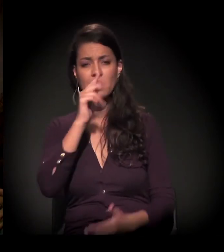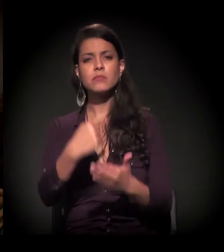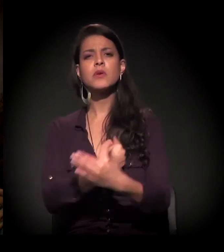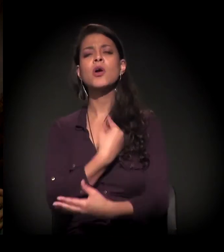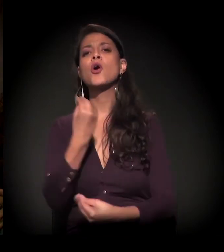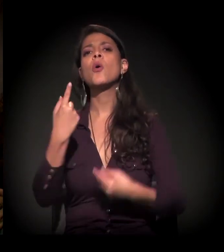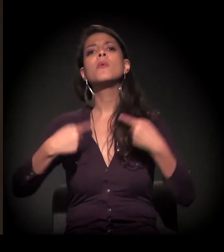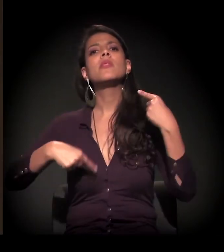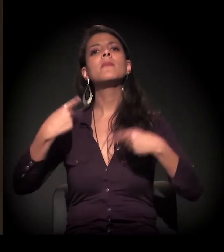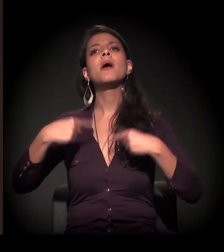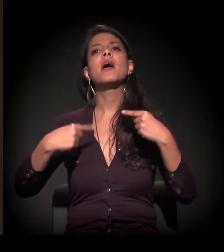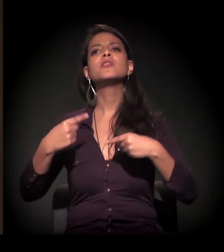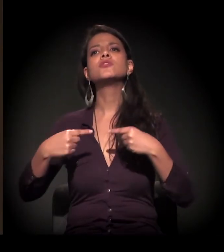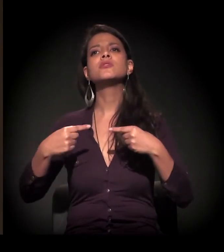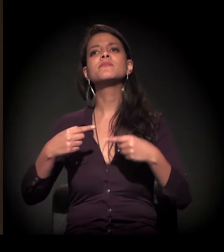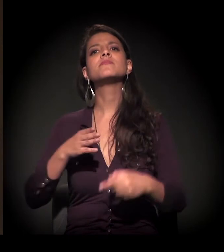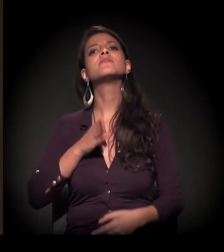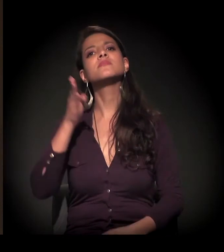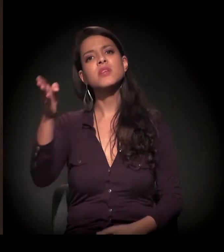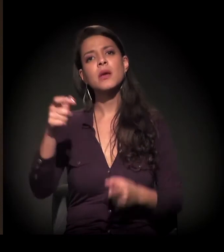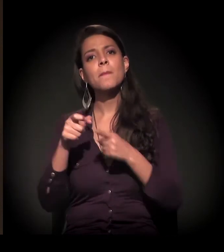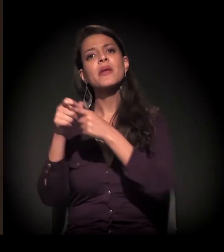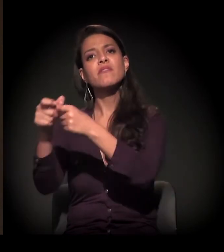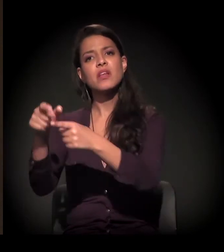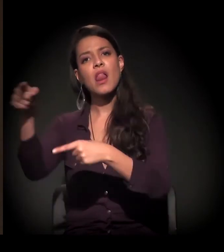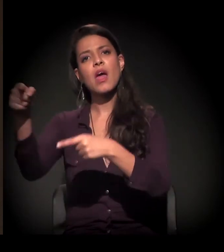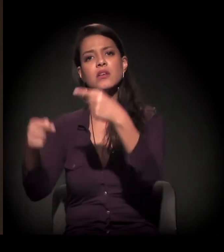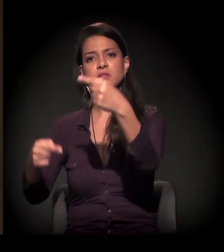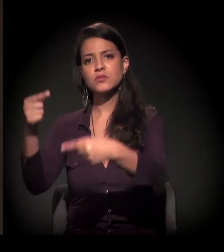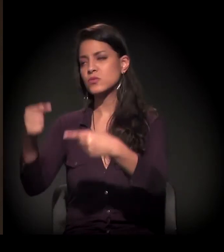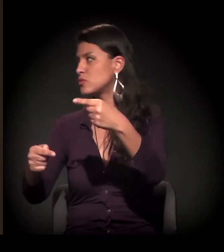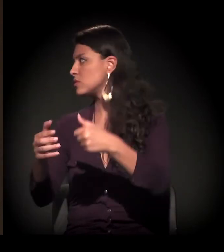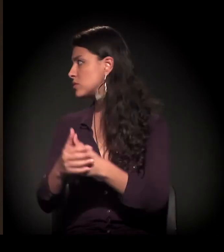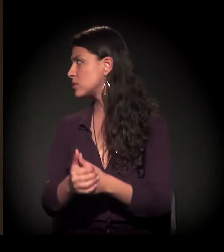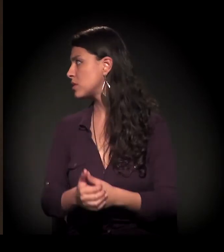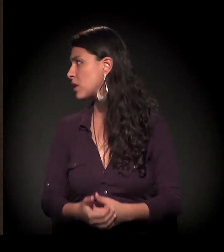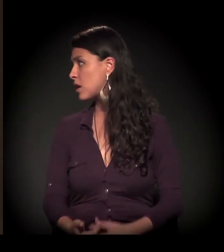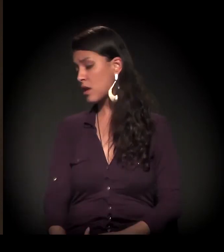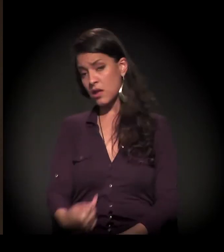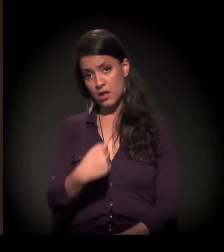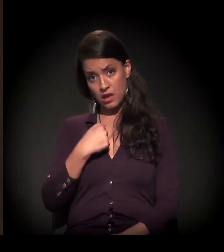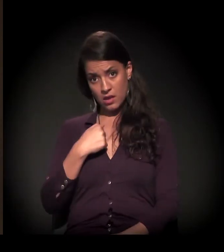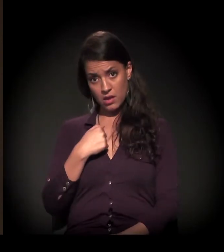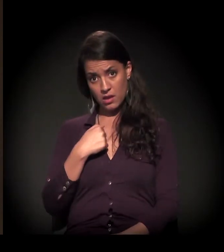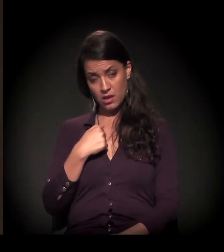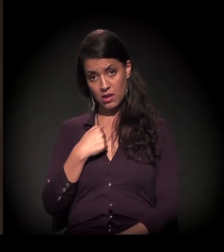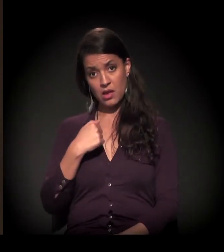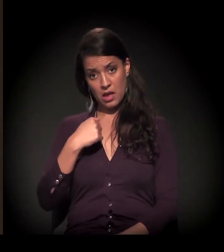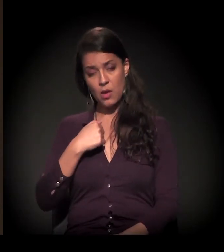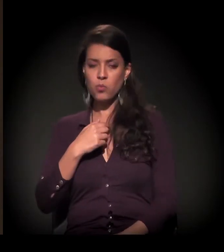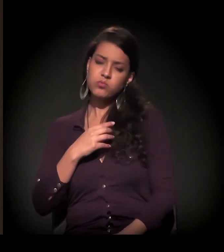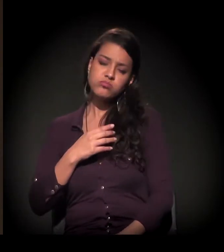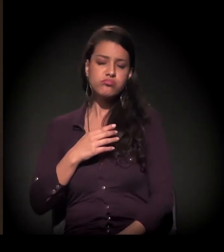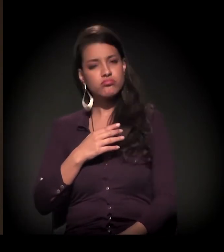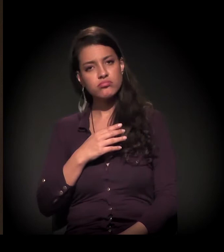como esse debate pode ser levado para as periferias também. Eu, pessoalmente, como um leigo mesmo,